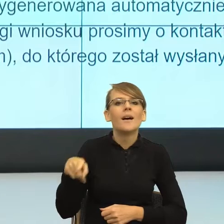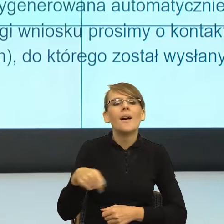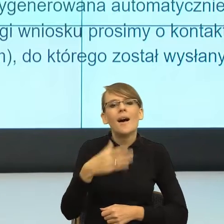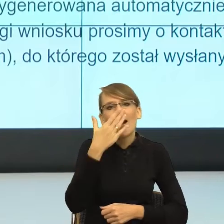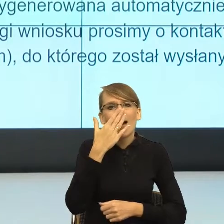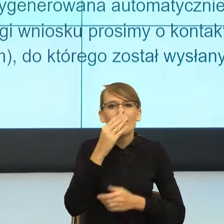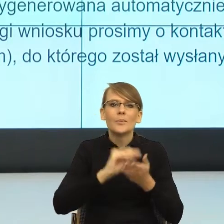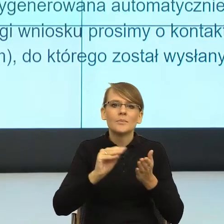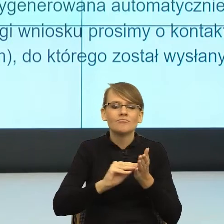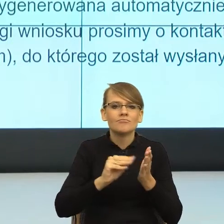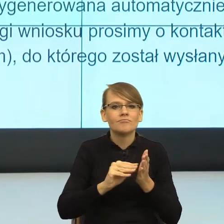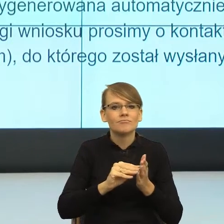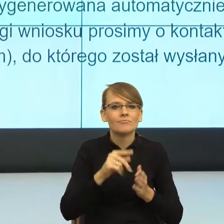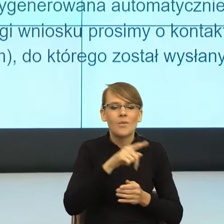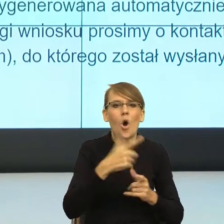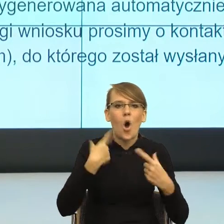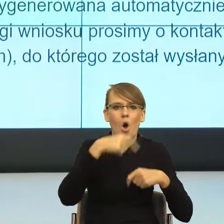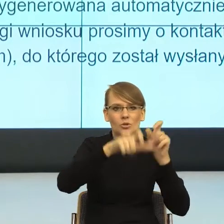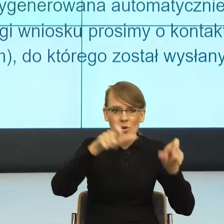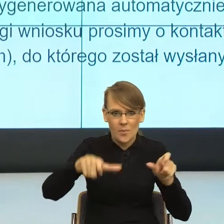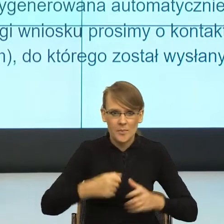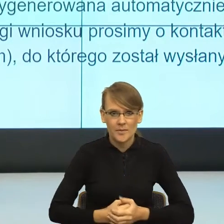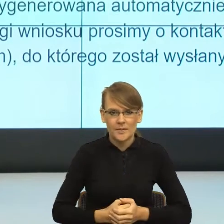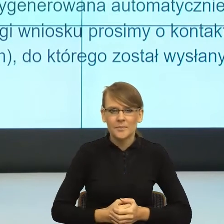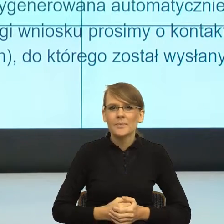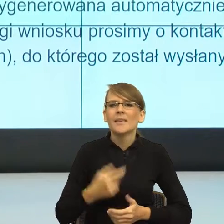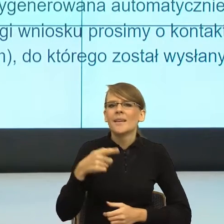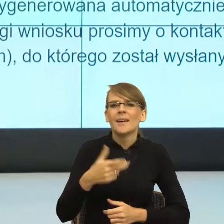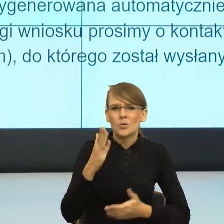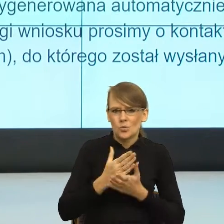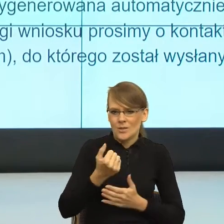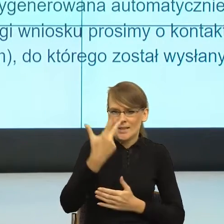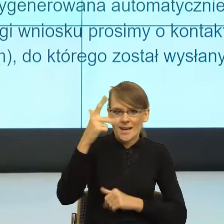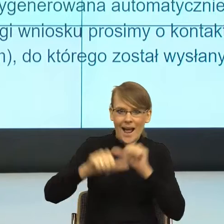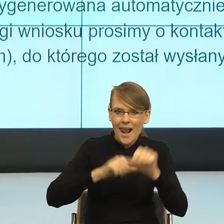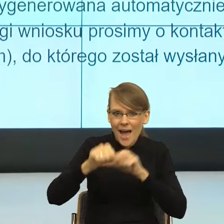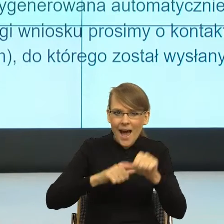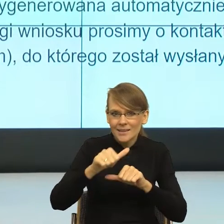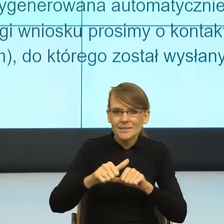od kilku lat postulowane jest postulowanie z użyciem feminatywów.